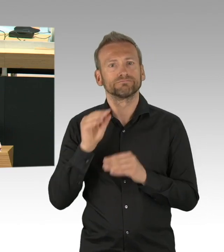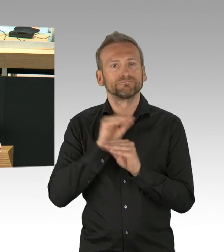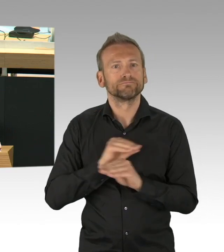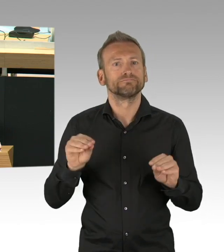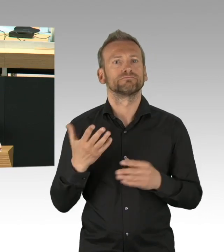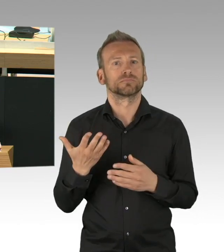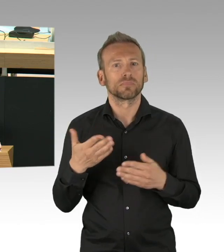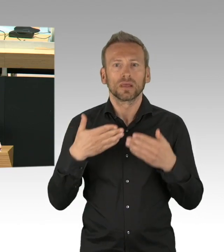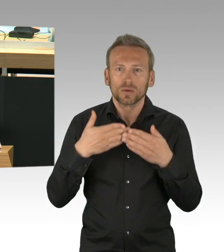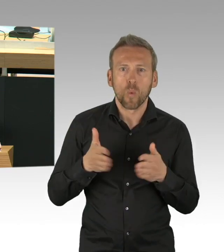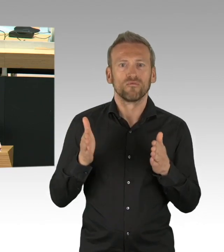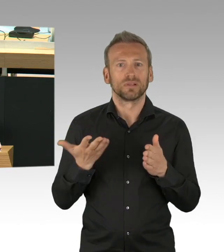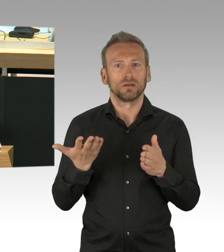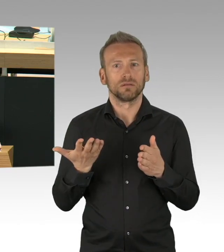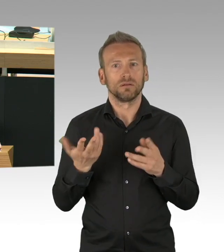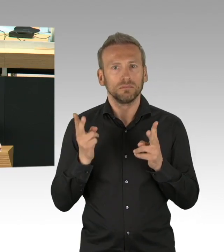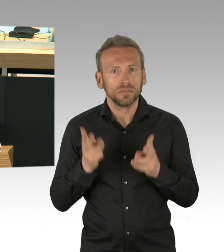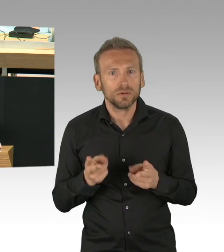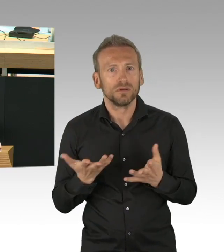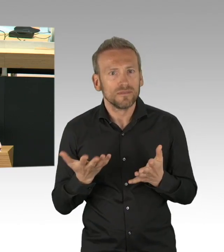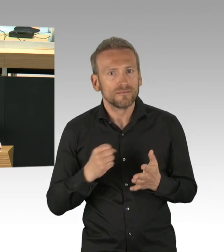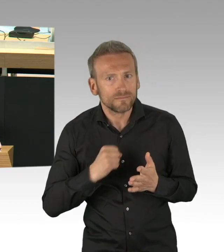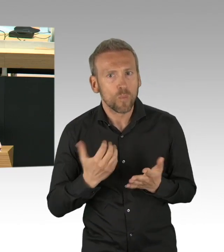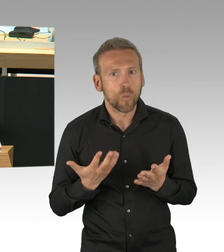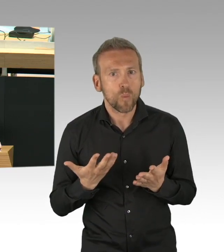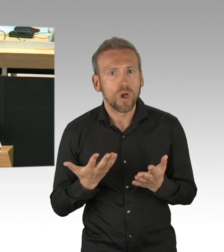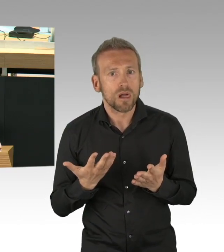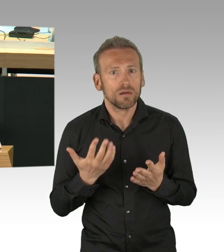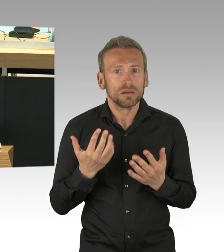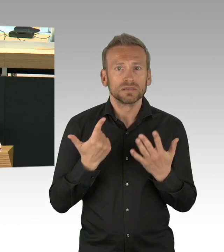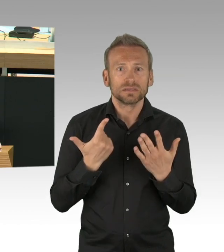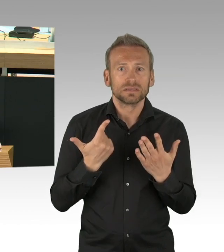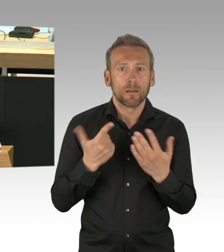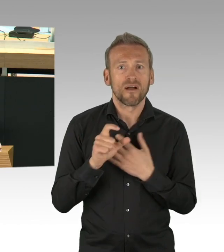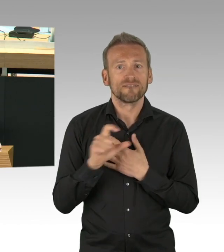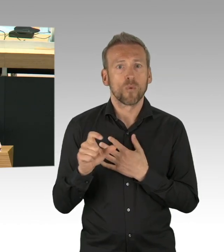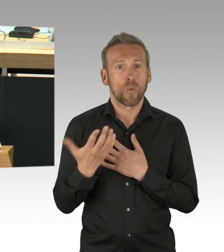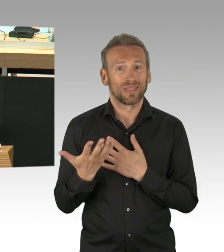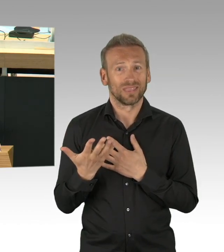Hygienespender an Ein- und Ausgängen, wie die SPD sie schon lange gefordert, das gibt es weiterhin in der BVG nicht,